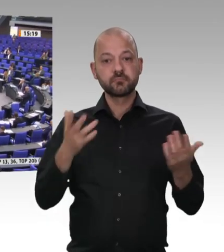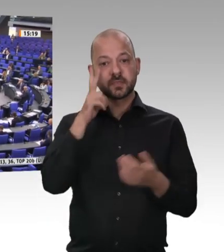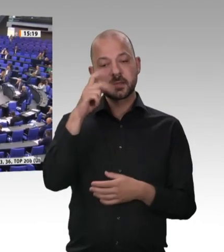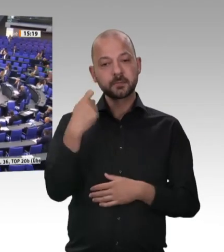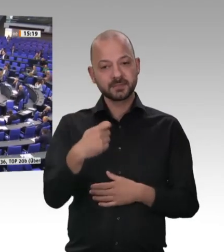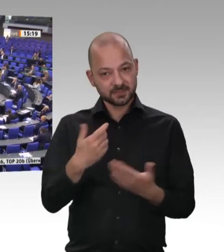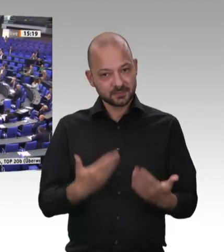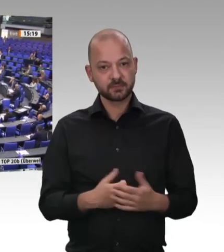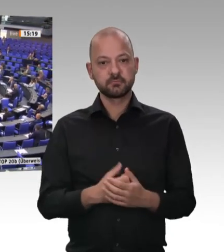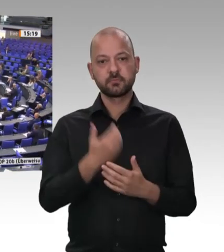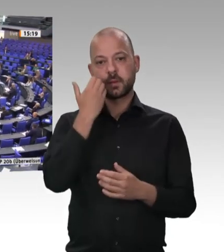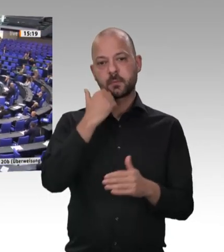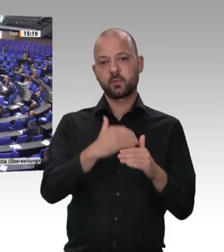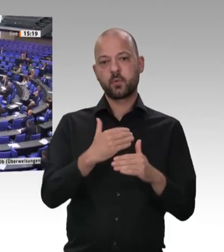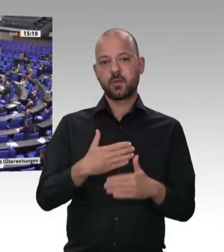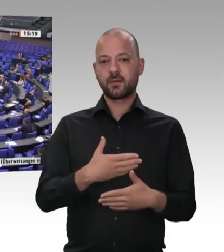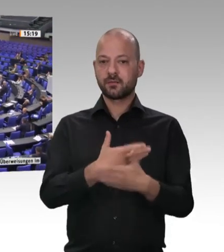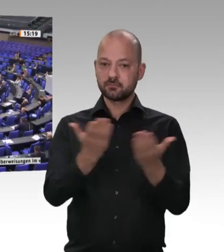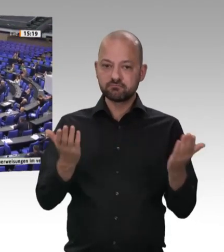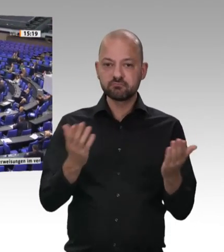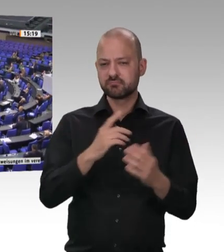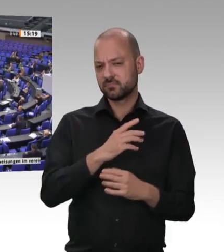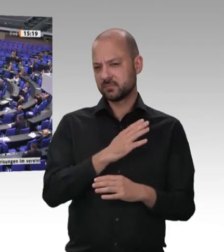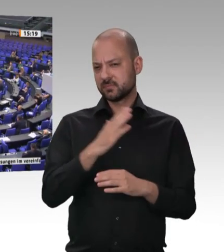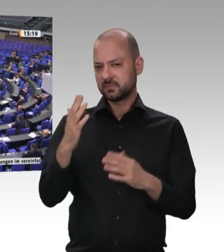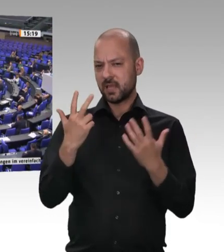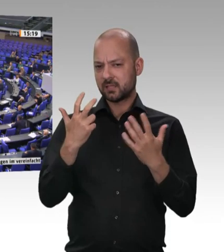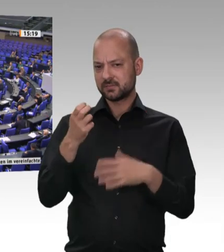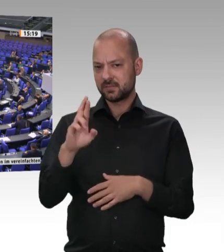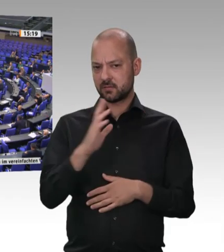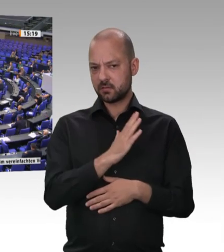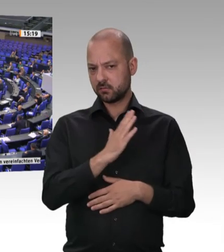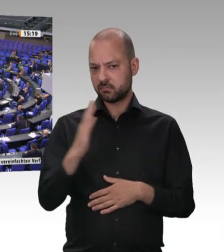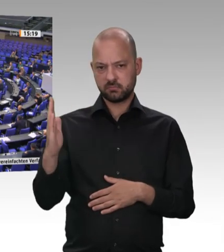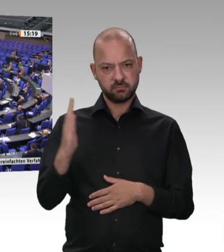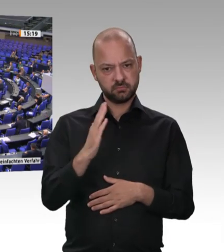Der ortsansässige Metzger kam, schlachtete ein Schwein, zerlegte es und verarbeitete